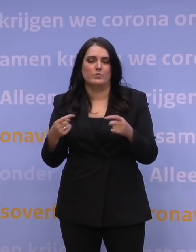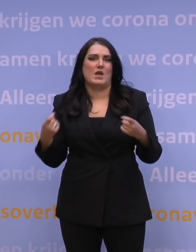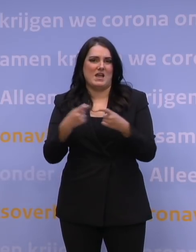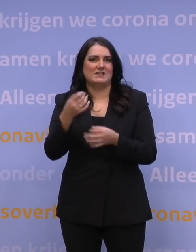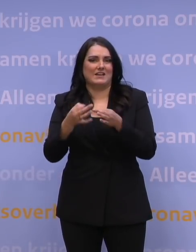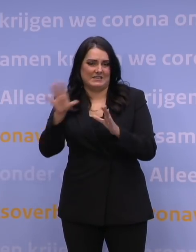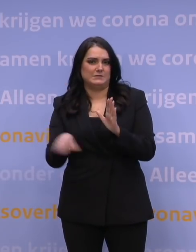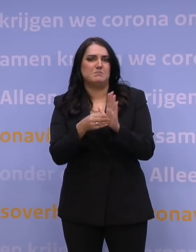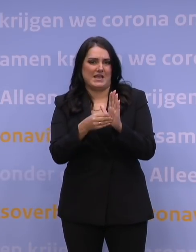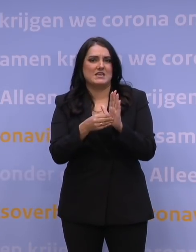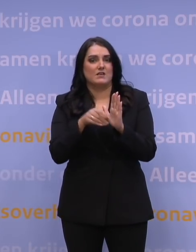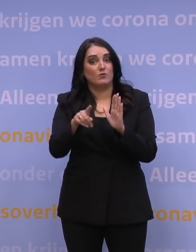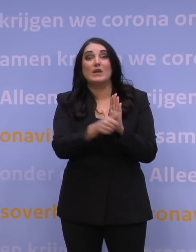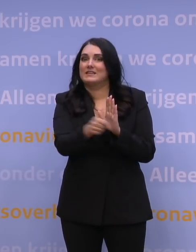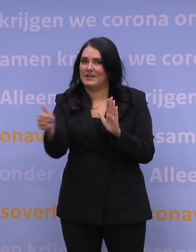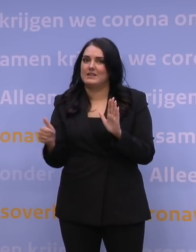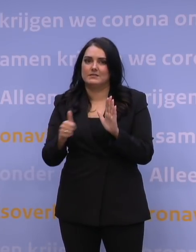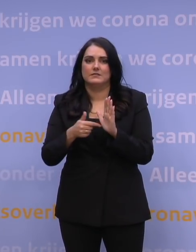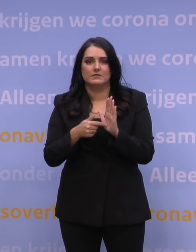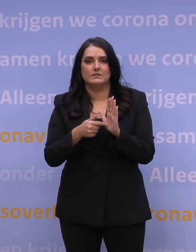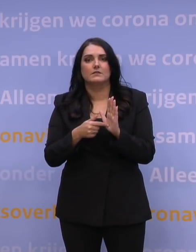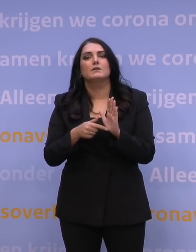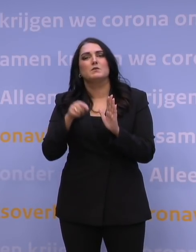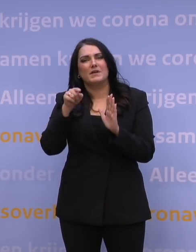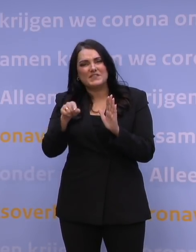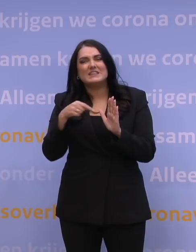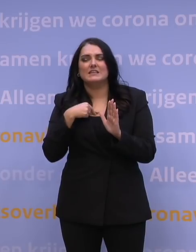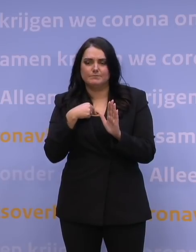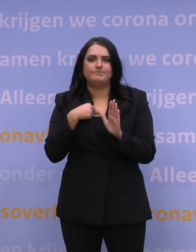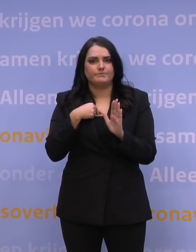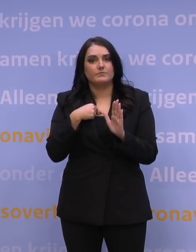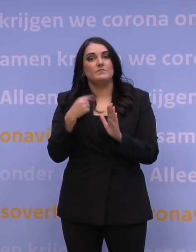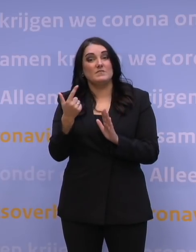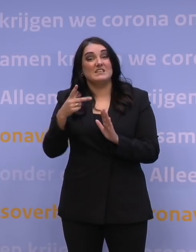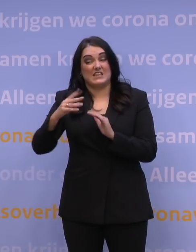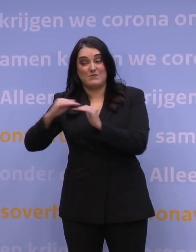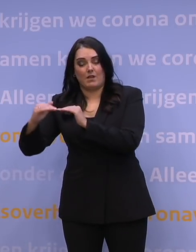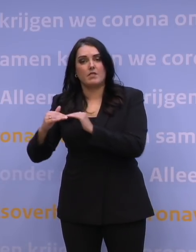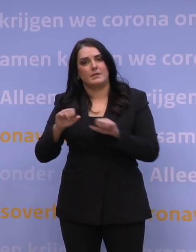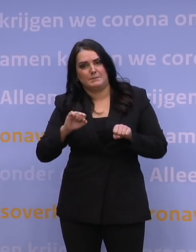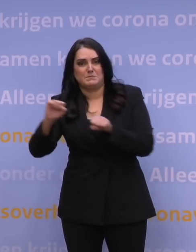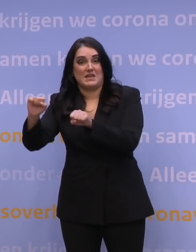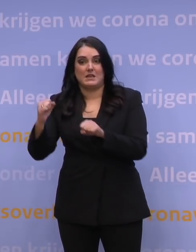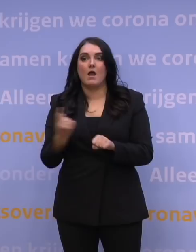sowieso voor iedereen, maar daar wil ik echt optrekken met de 27, dat gaan we niet alleen als Nederland doen.